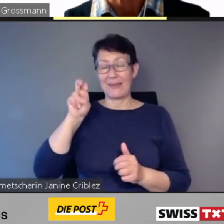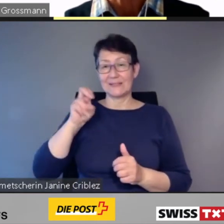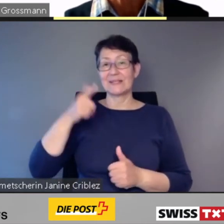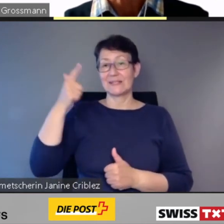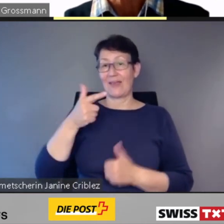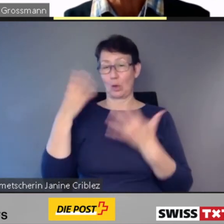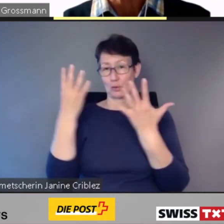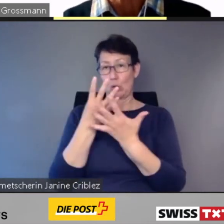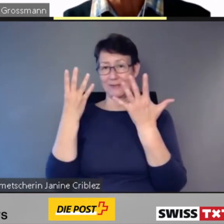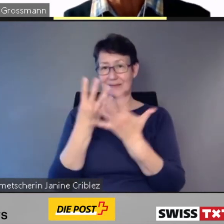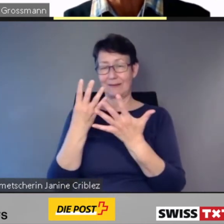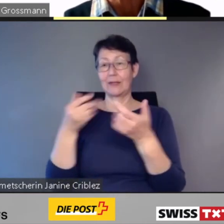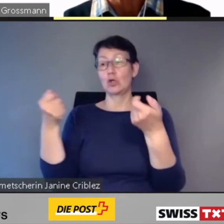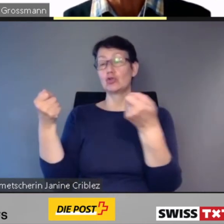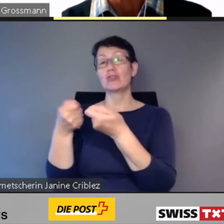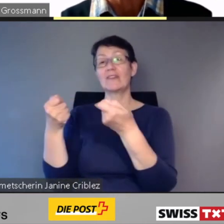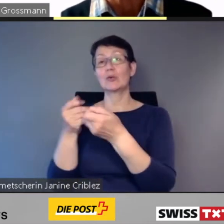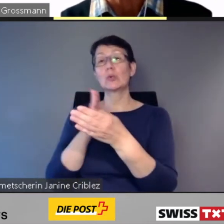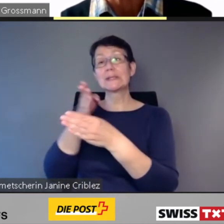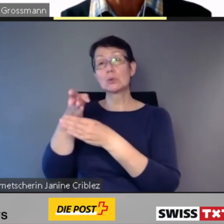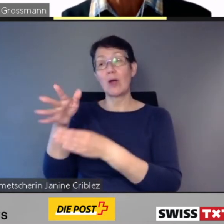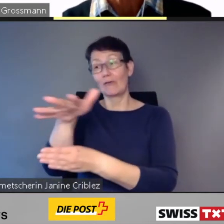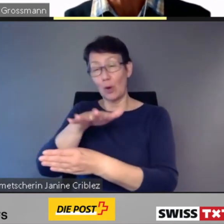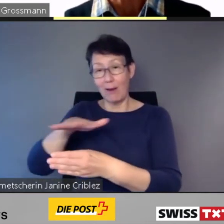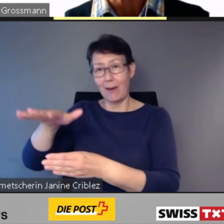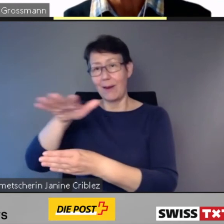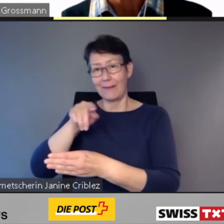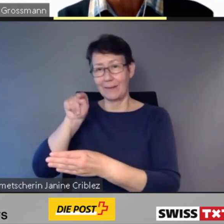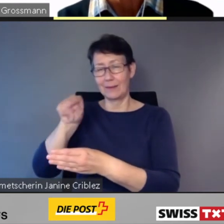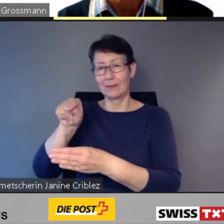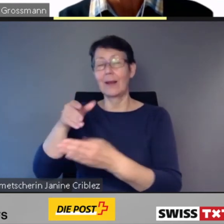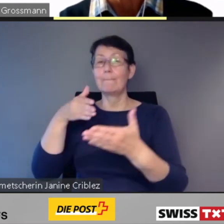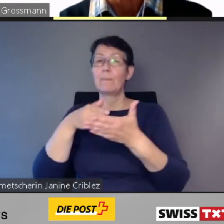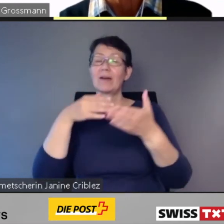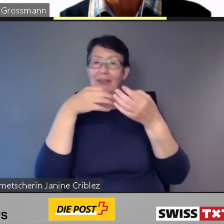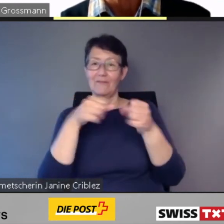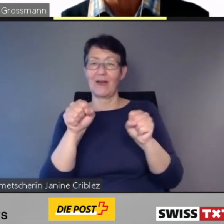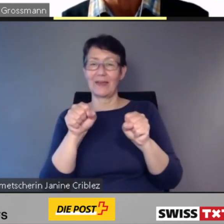die Barrierefreiheit von SBB.ch zertifiziert.